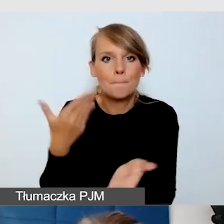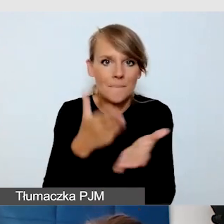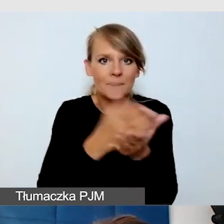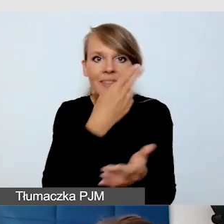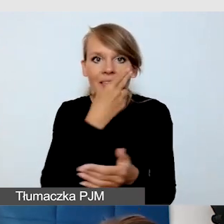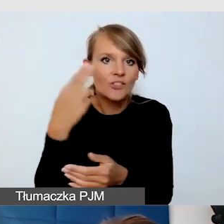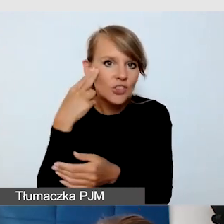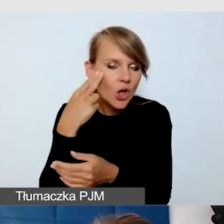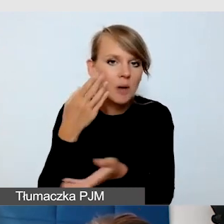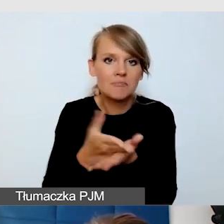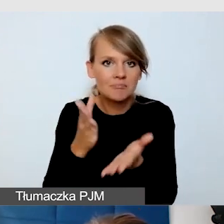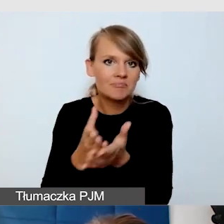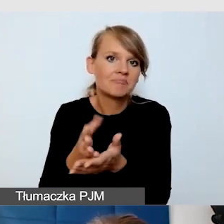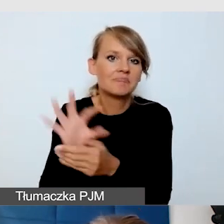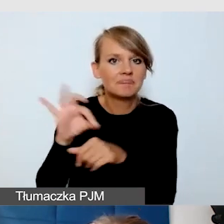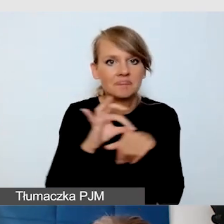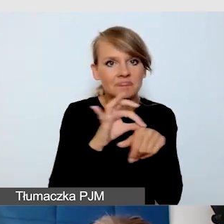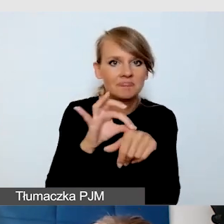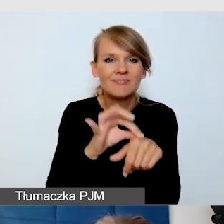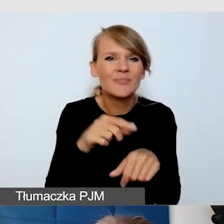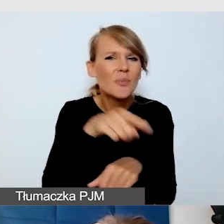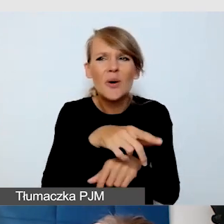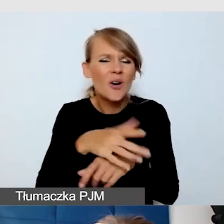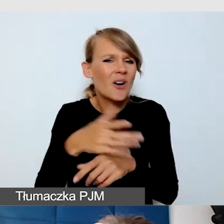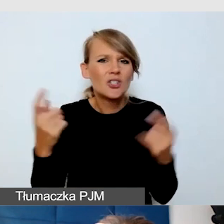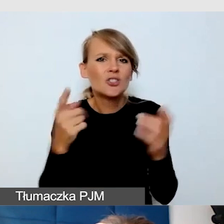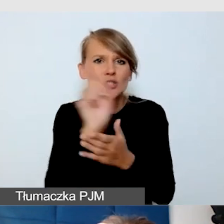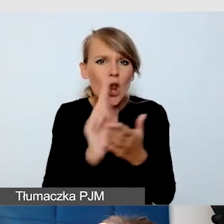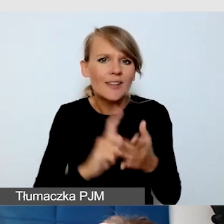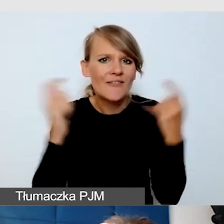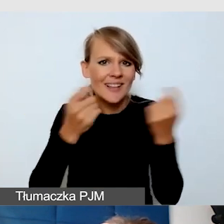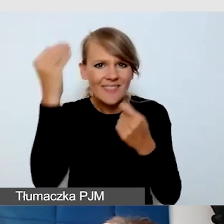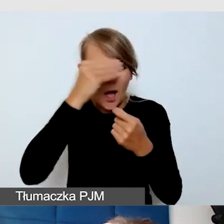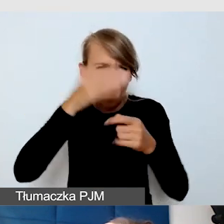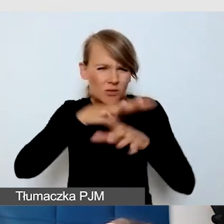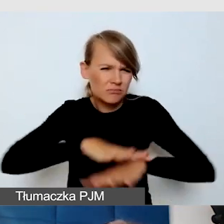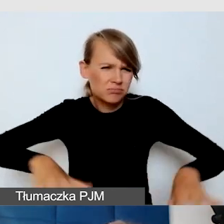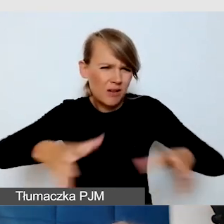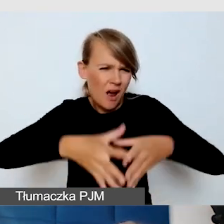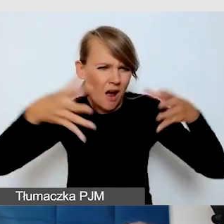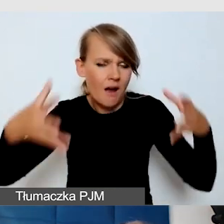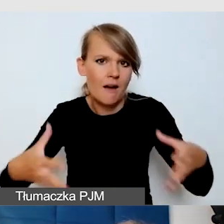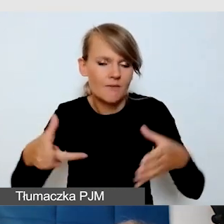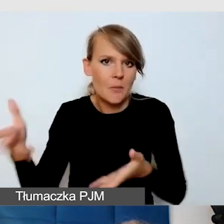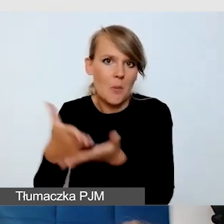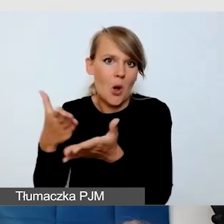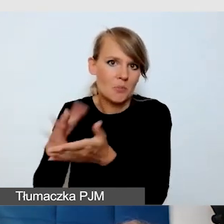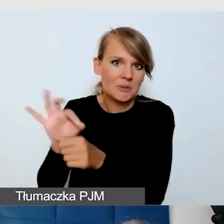po olbrzymiej przestrzeni Śląskiego Festiwalu Nauki. To, co już mówiliśmy,